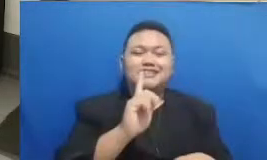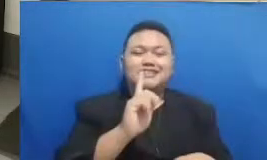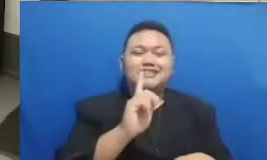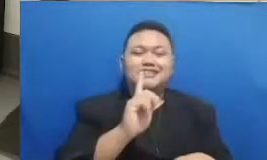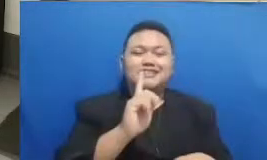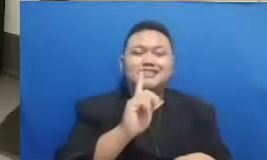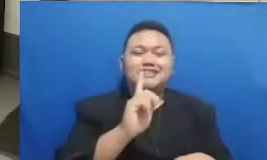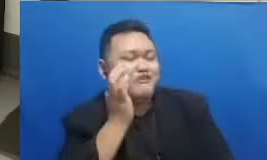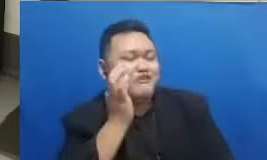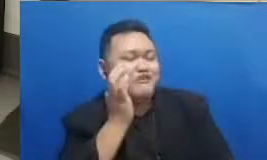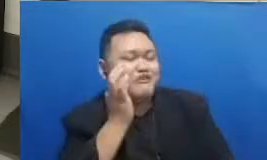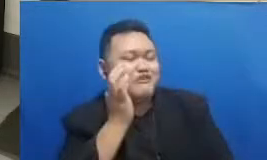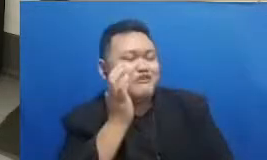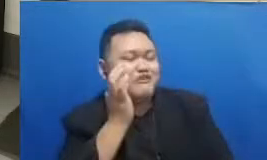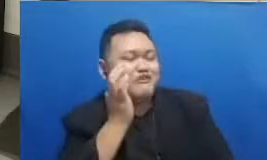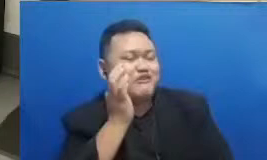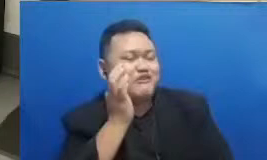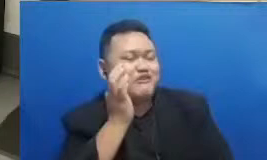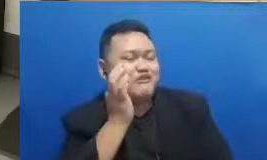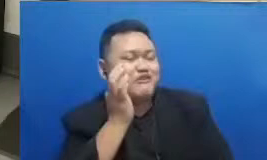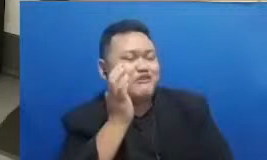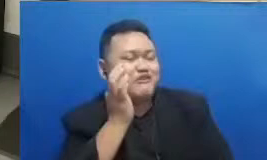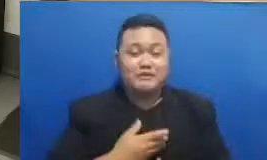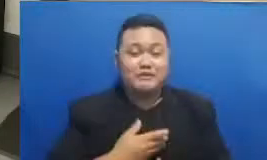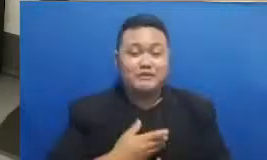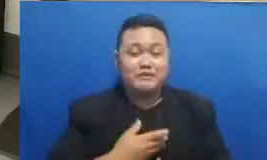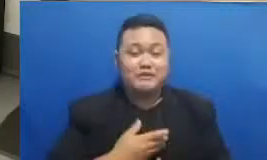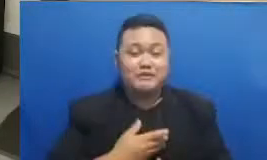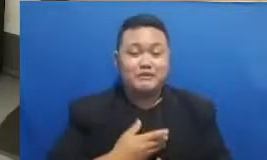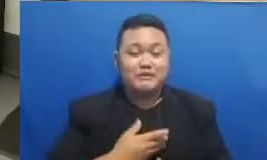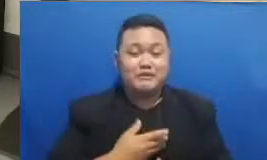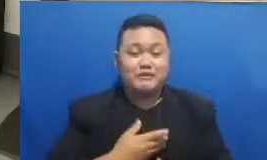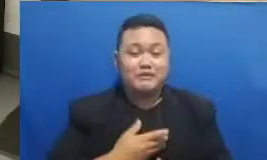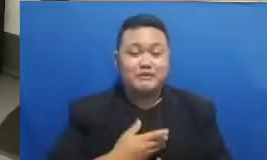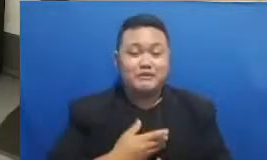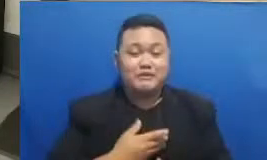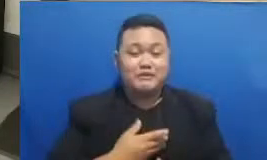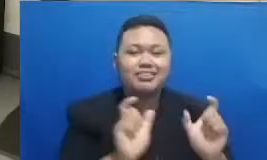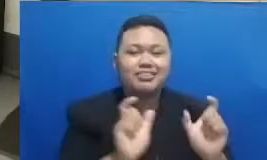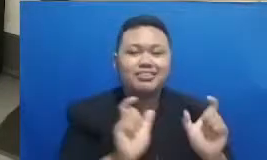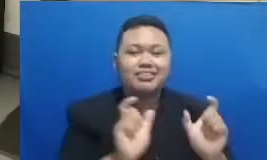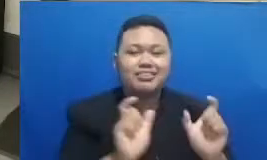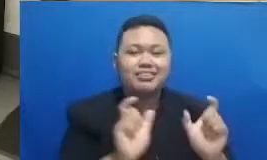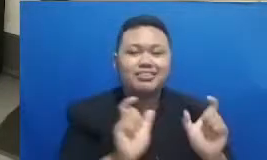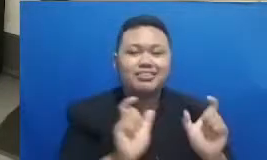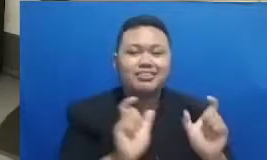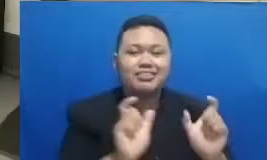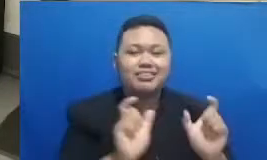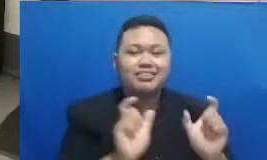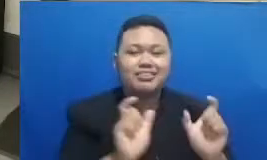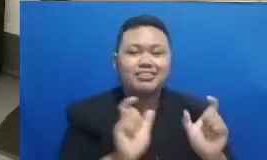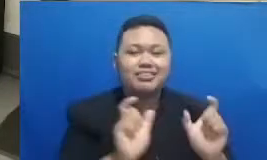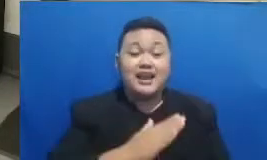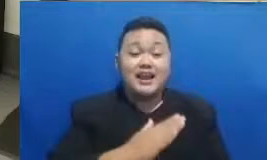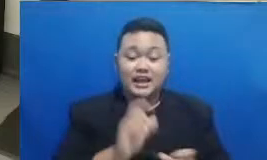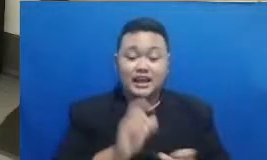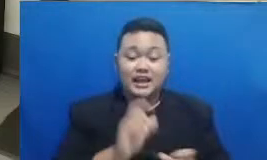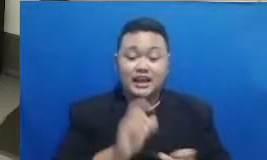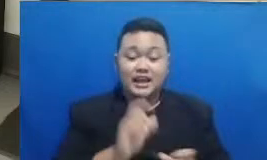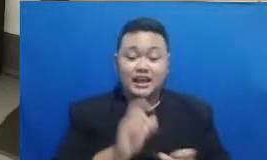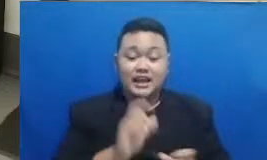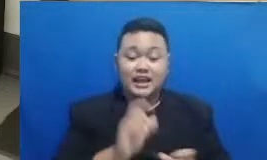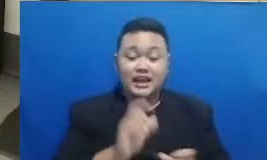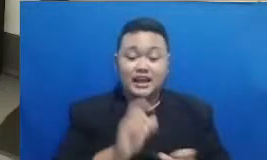kalau gitu saya langsung berikan tebak kata kita pada siang hari ini inilah katak silahkan dilihat